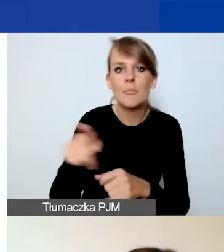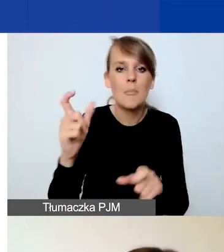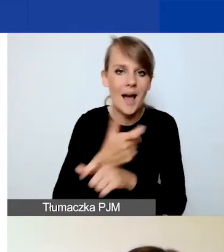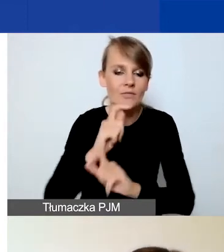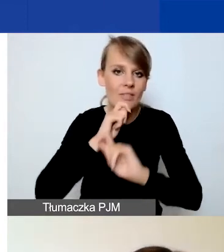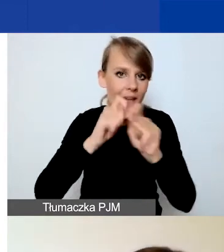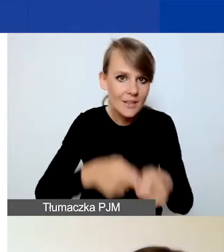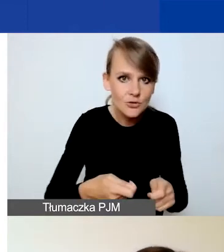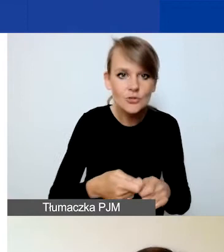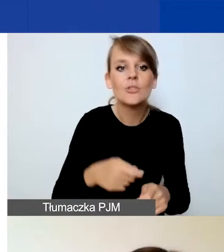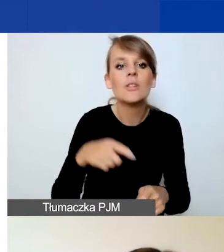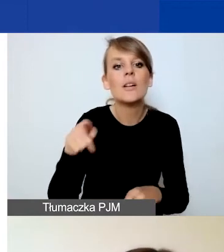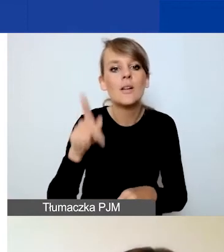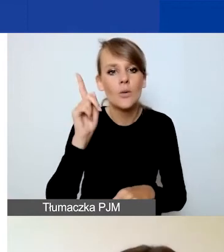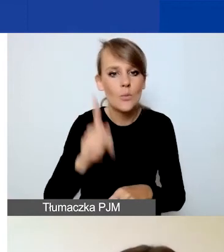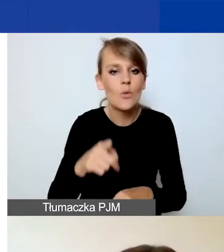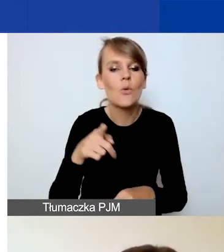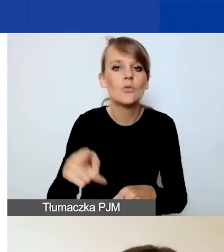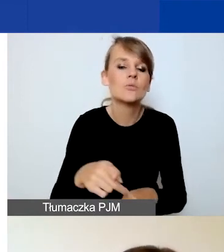na koszty personelu i na pozostałe.